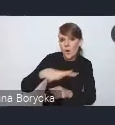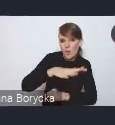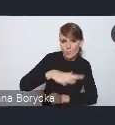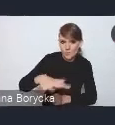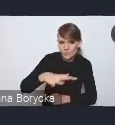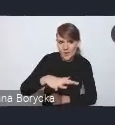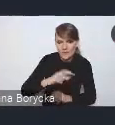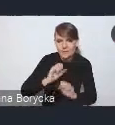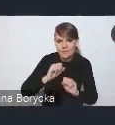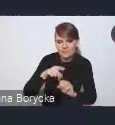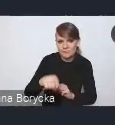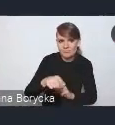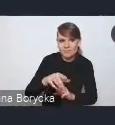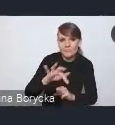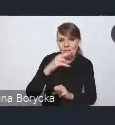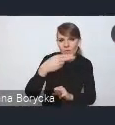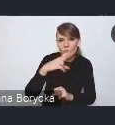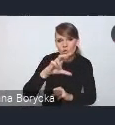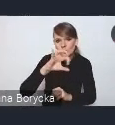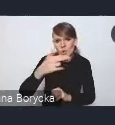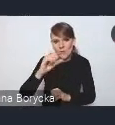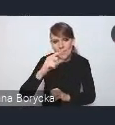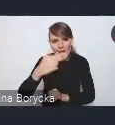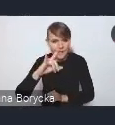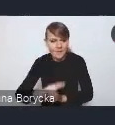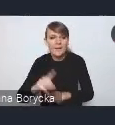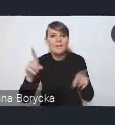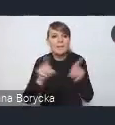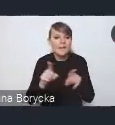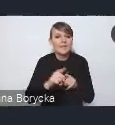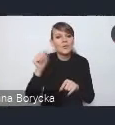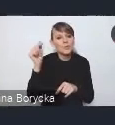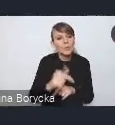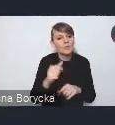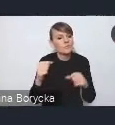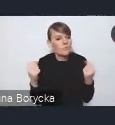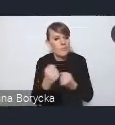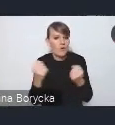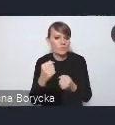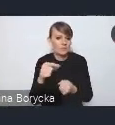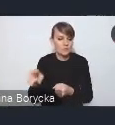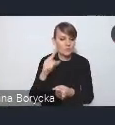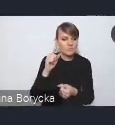oraz wzmocnienie zdolności rozwojowych miast i ich obszarów funkcjonalnych.